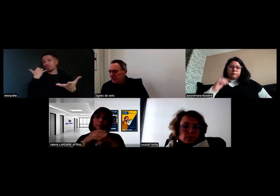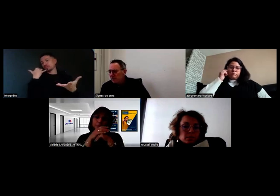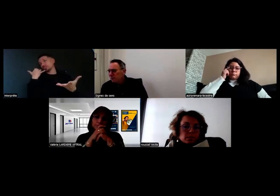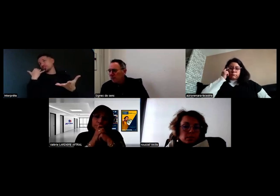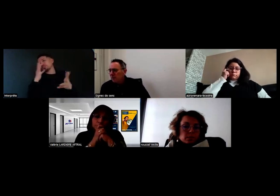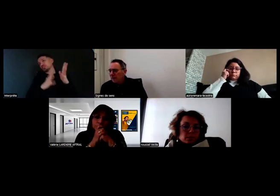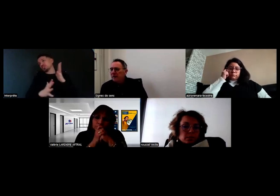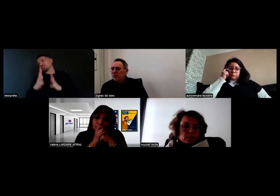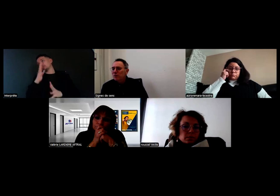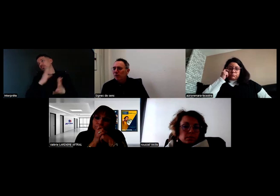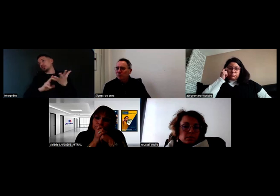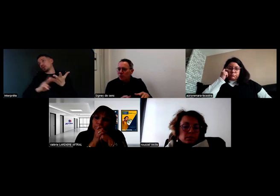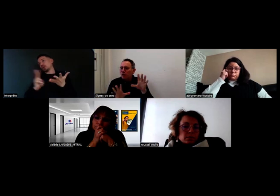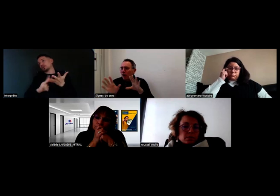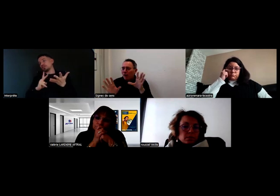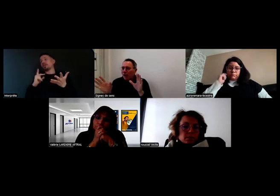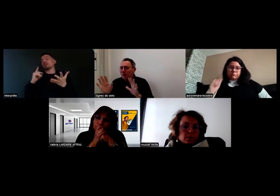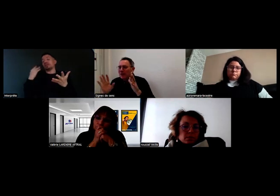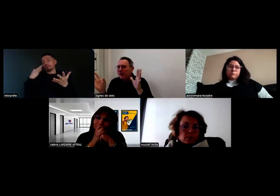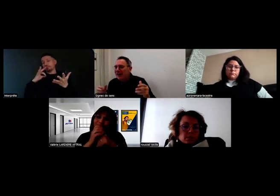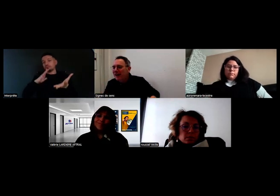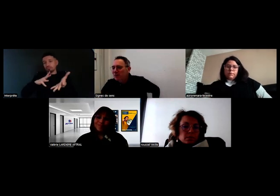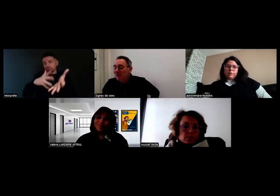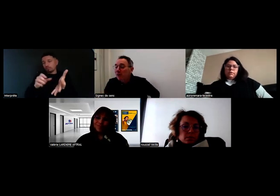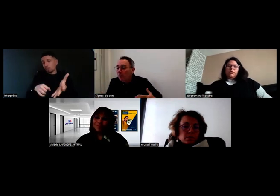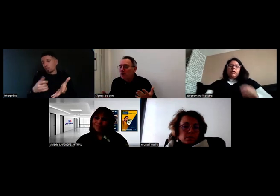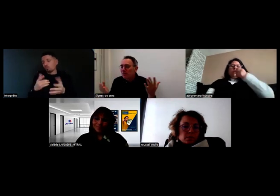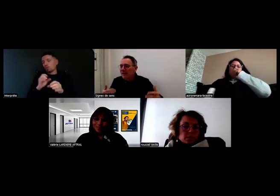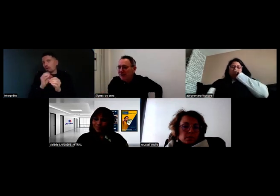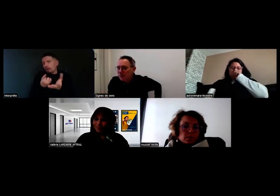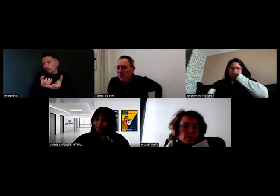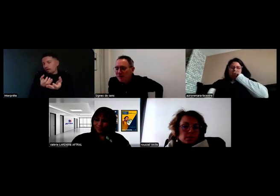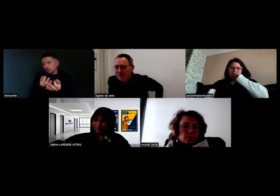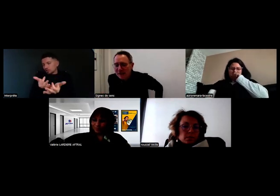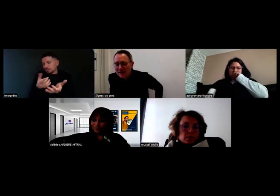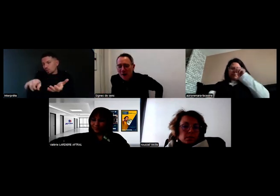et en signe pour la personne sourde. Juste un petit éclairage, parce que c'est vrai qu'on peut se demander